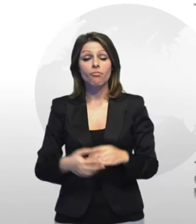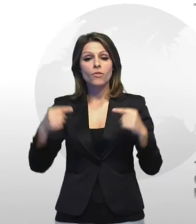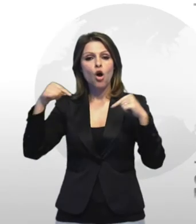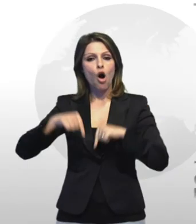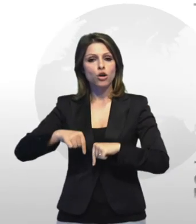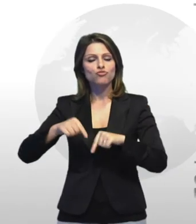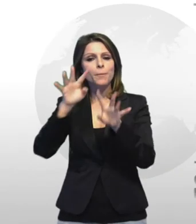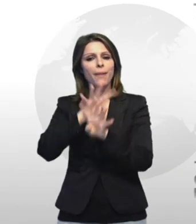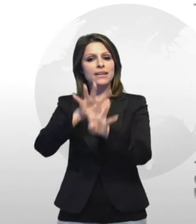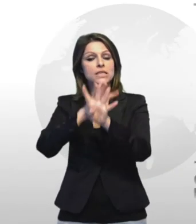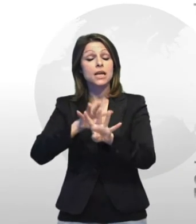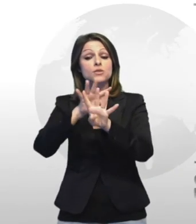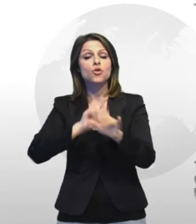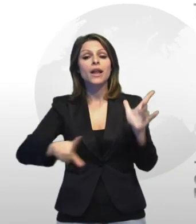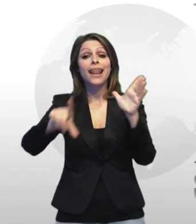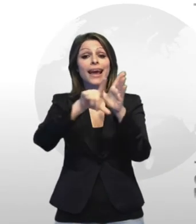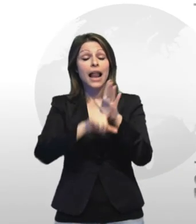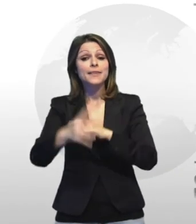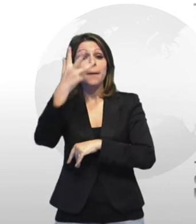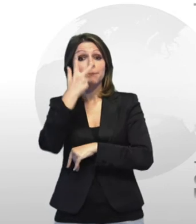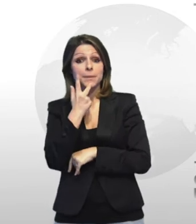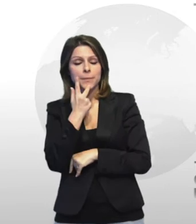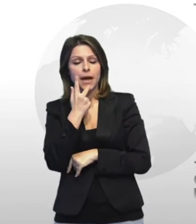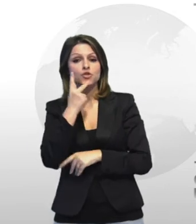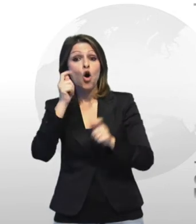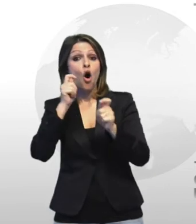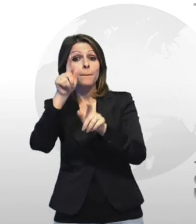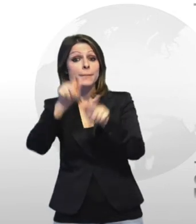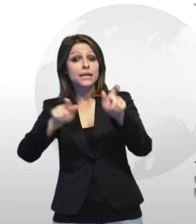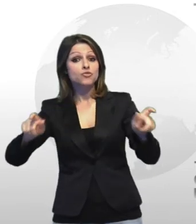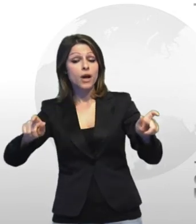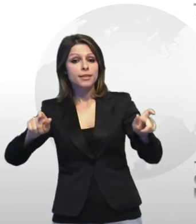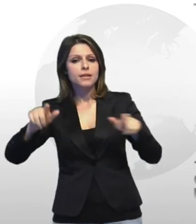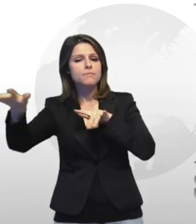oggi la manifestazione legalità a mi piace la mobilitazione dei commercianti